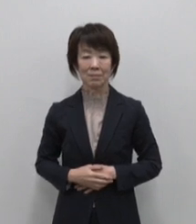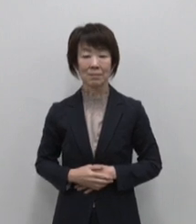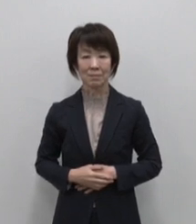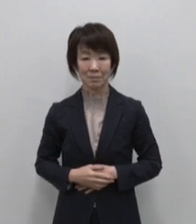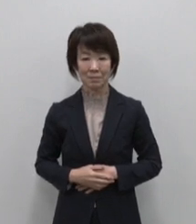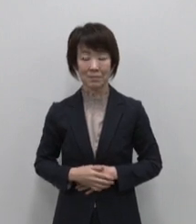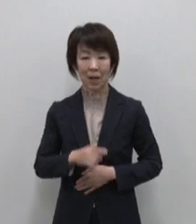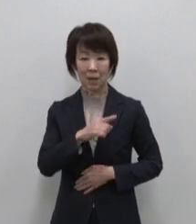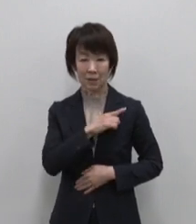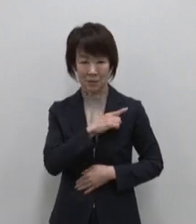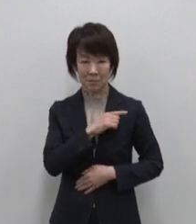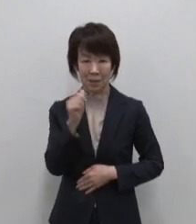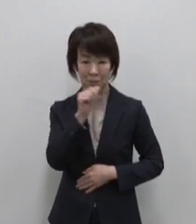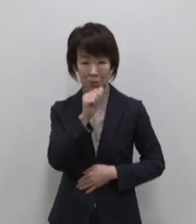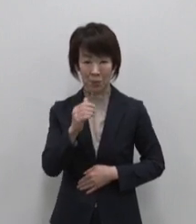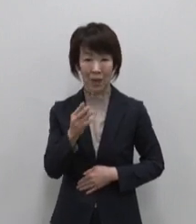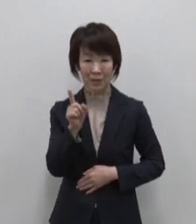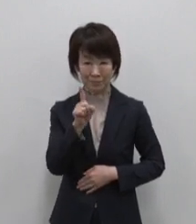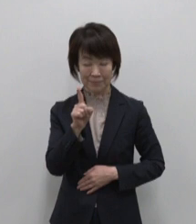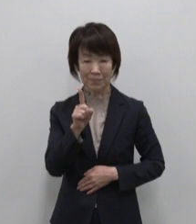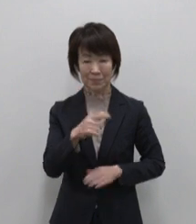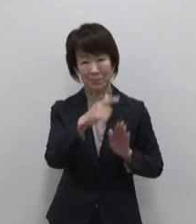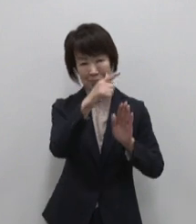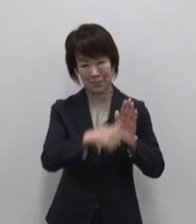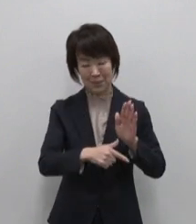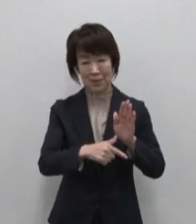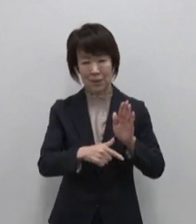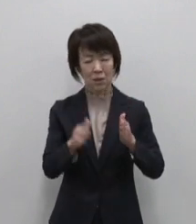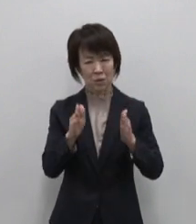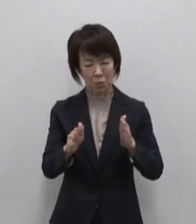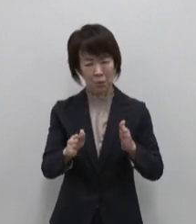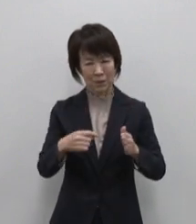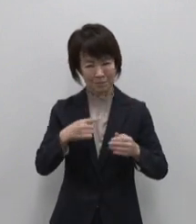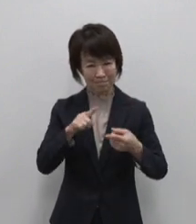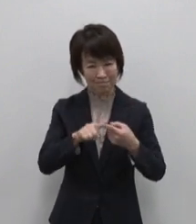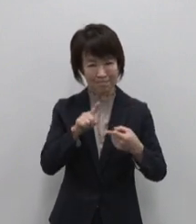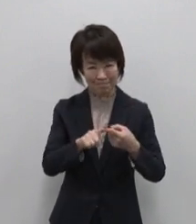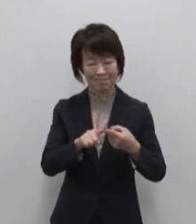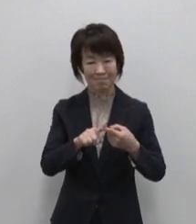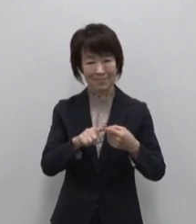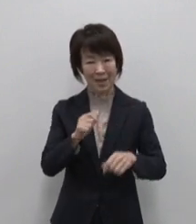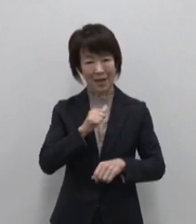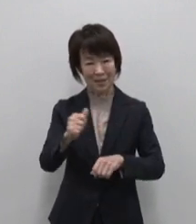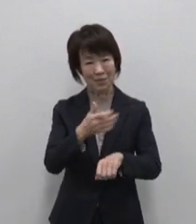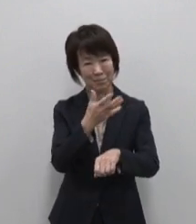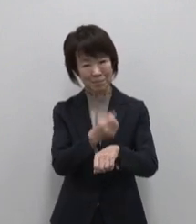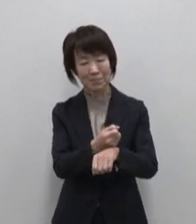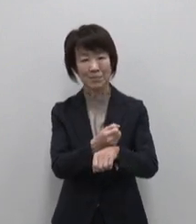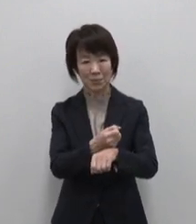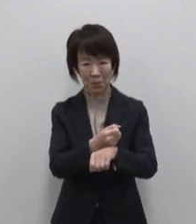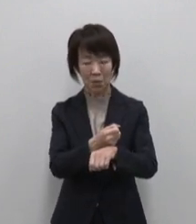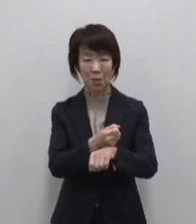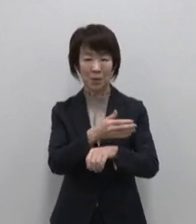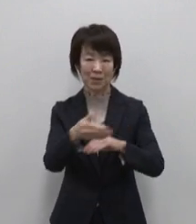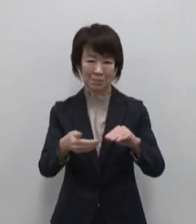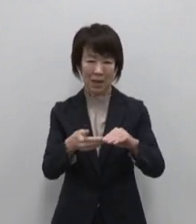はじめにご紹介するのは ちょうどいいが 見つかる 行きつけになれる島 大島です